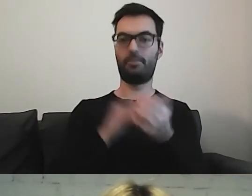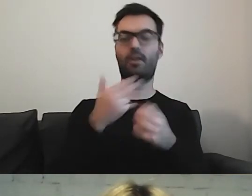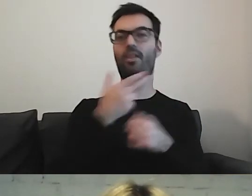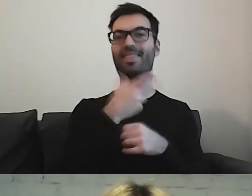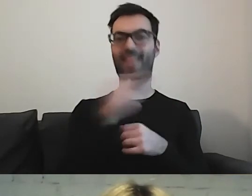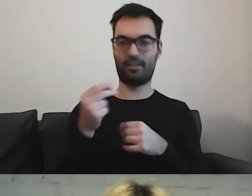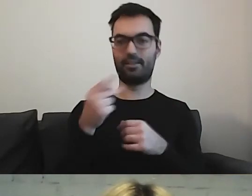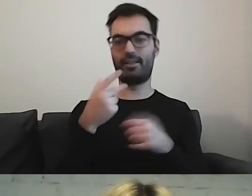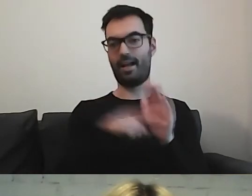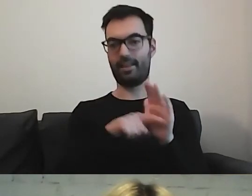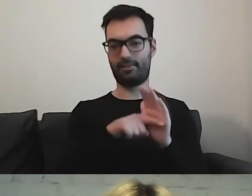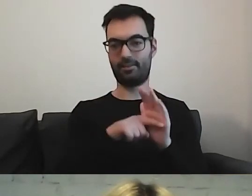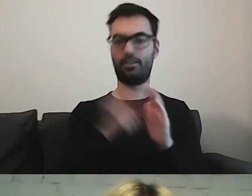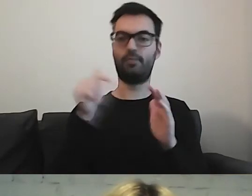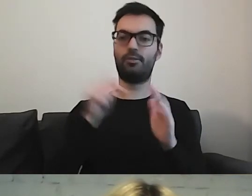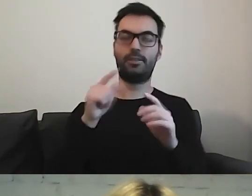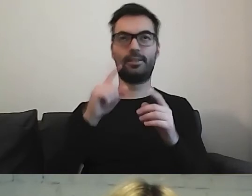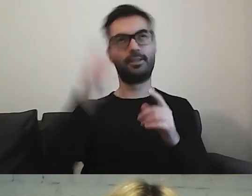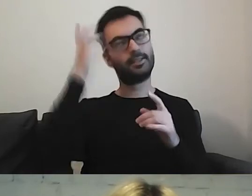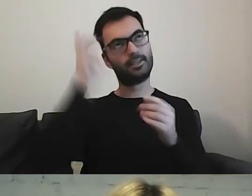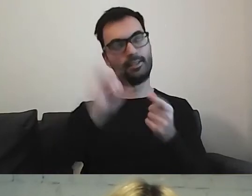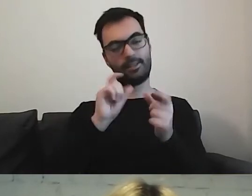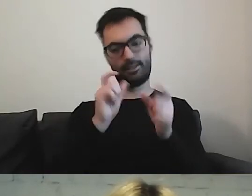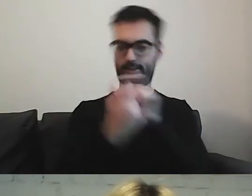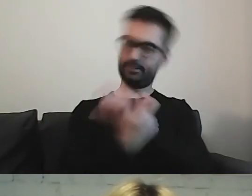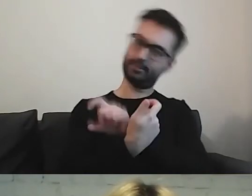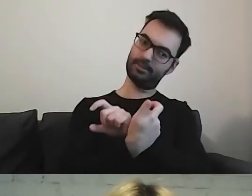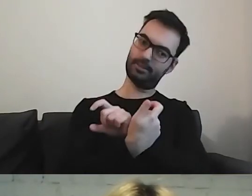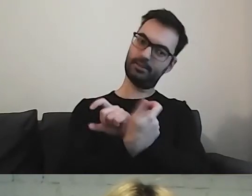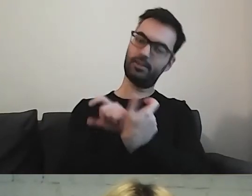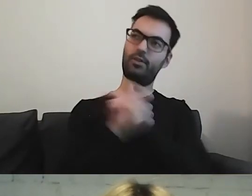to musimy wykonać pracę i wymyślić, co w takim razie można.